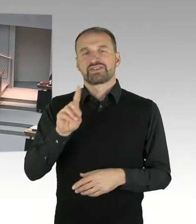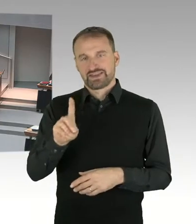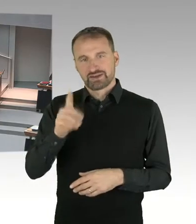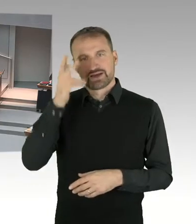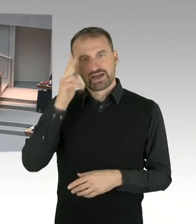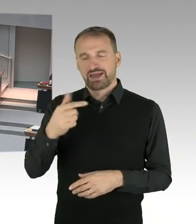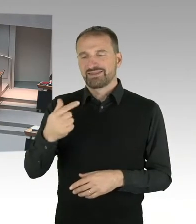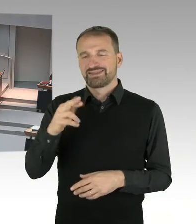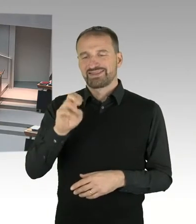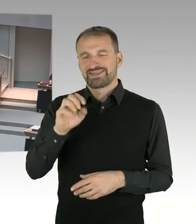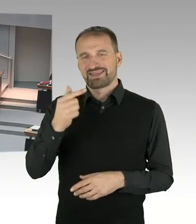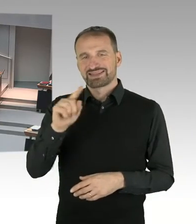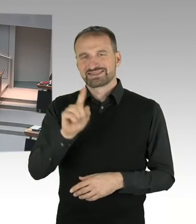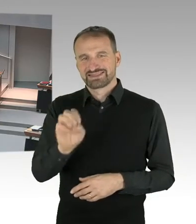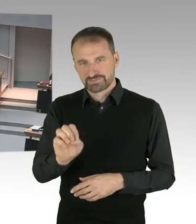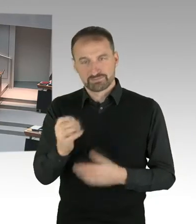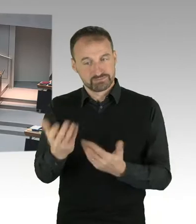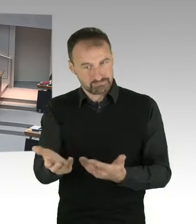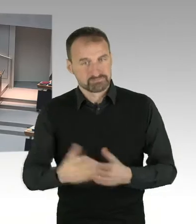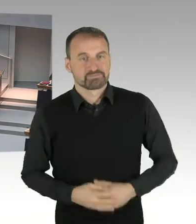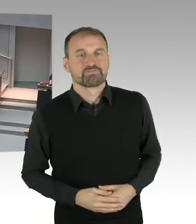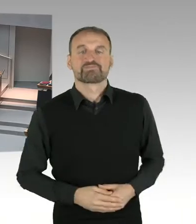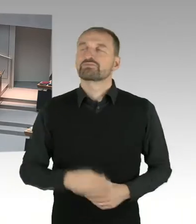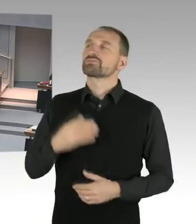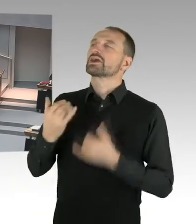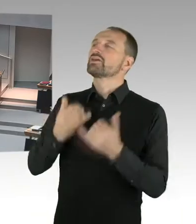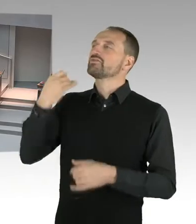durch den Stiftungsrat der Gedenkstätte Berlin Hohenschönhausen.